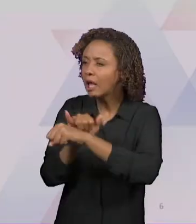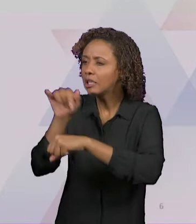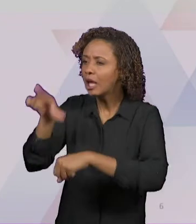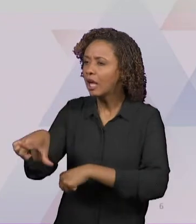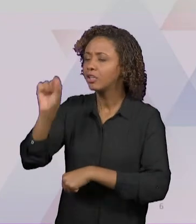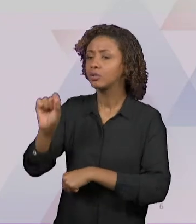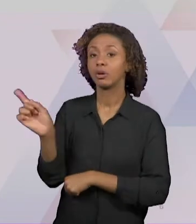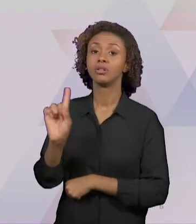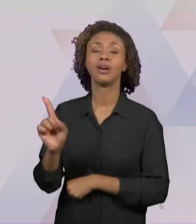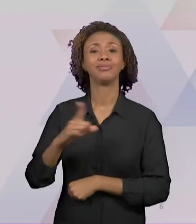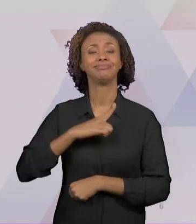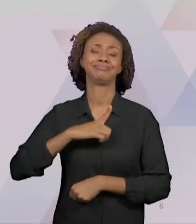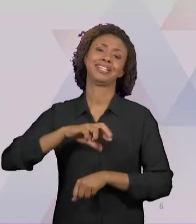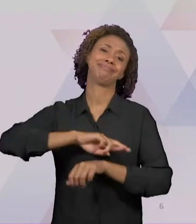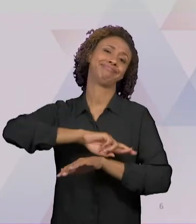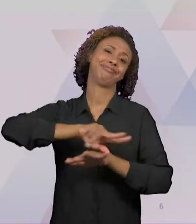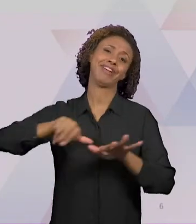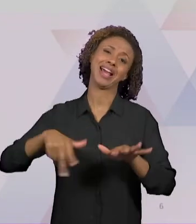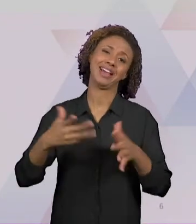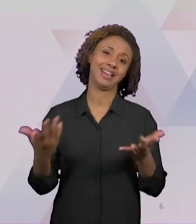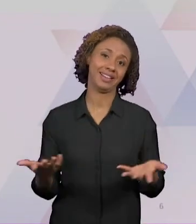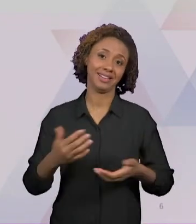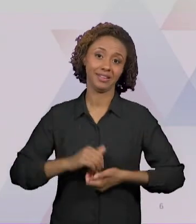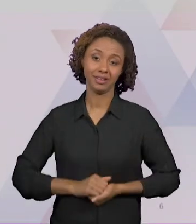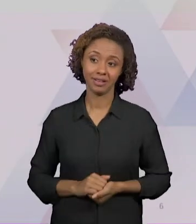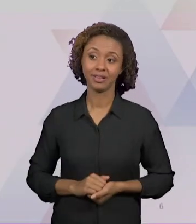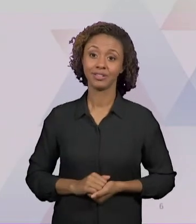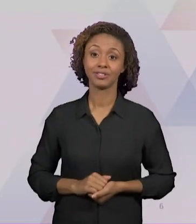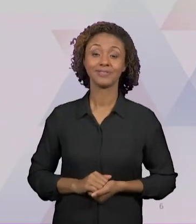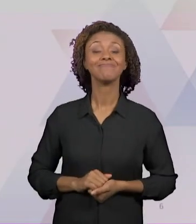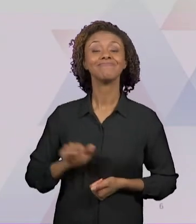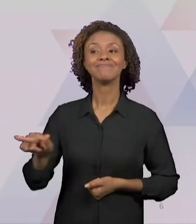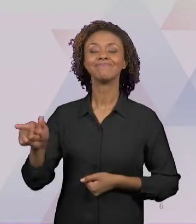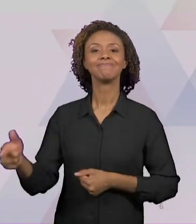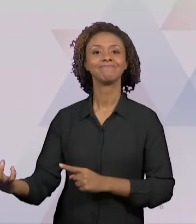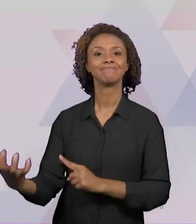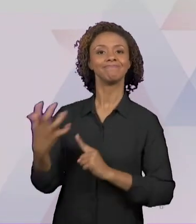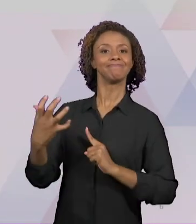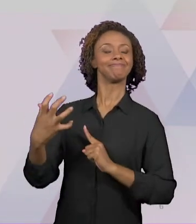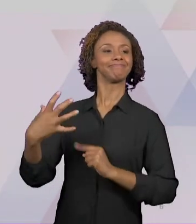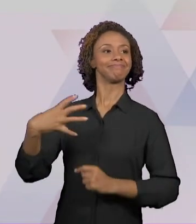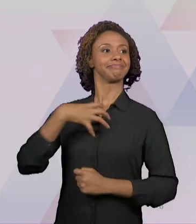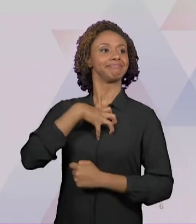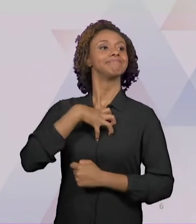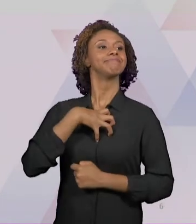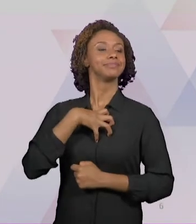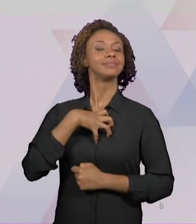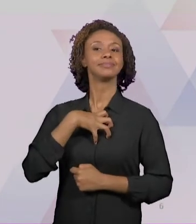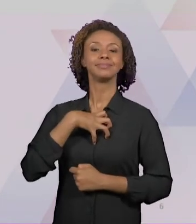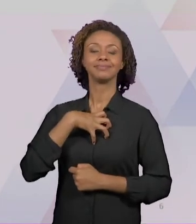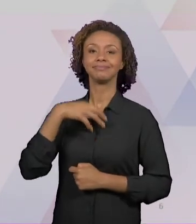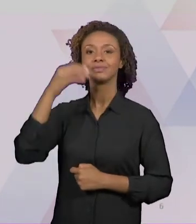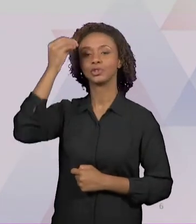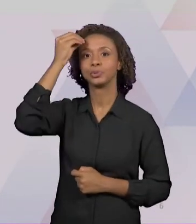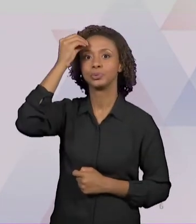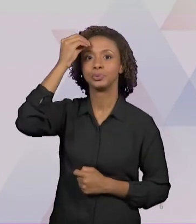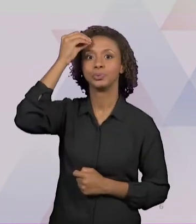E ELES NOS DÃO UMA CERTEZA DE PRODUZIR CONHECIMENTO DE UMA MANEIRA MAIS AMPLA NO